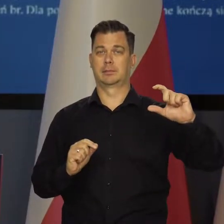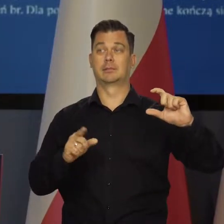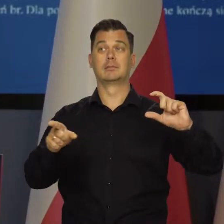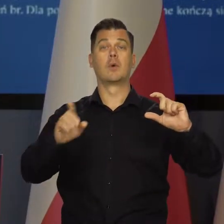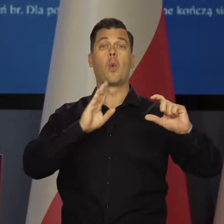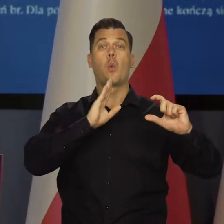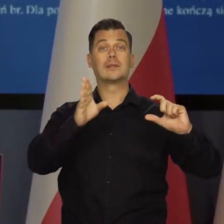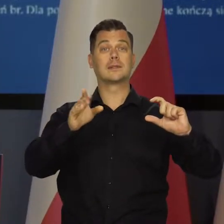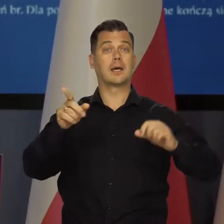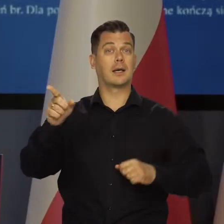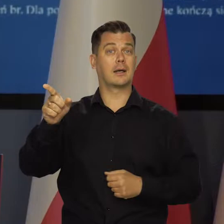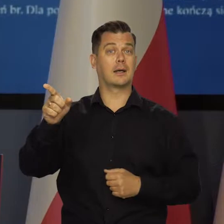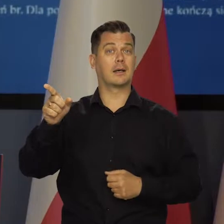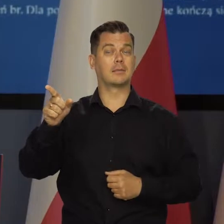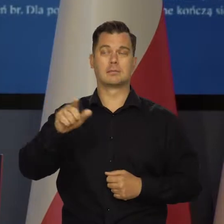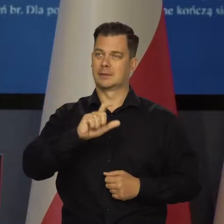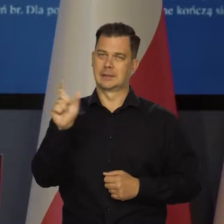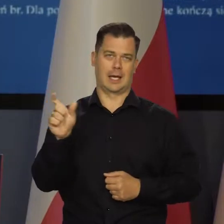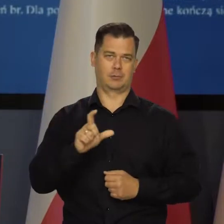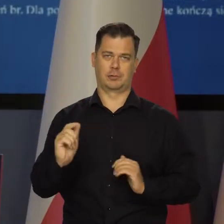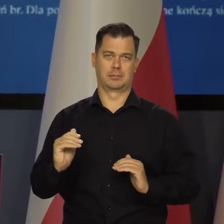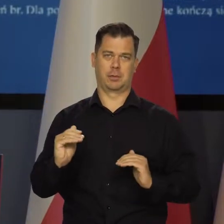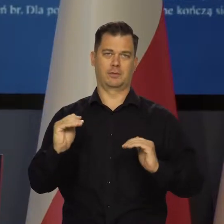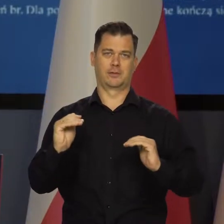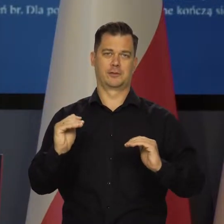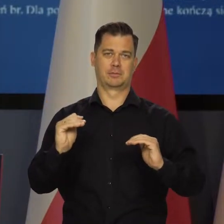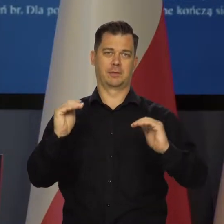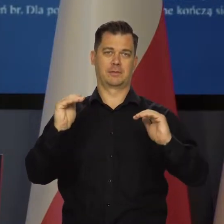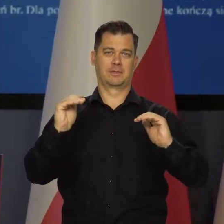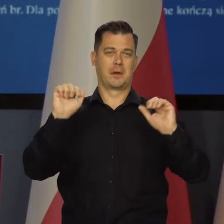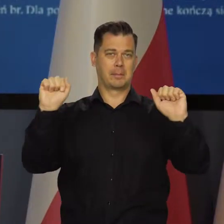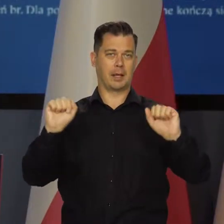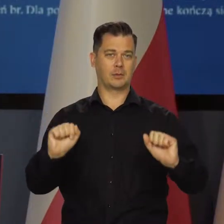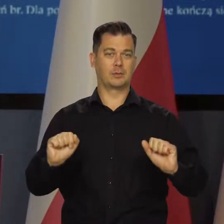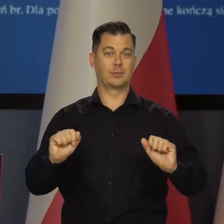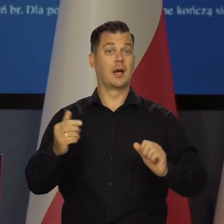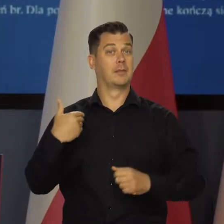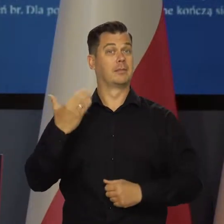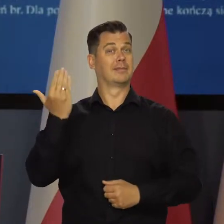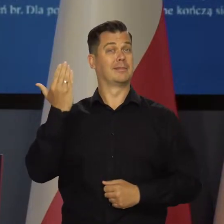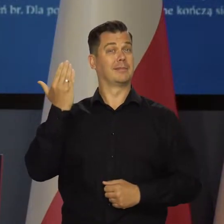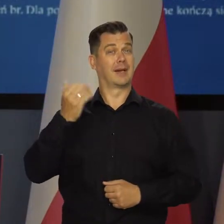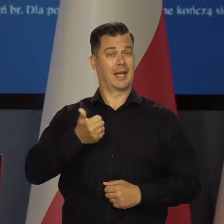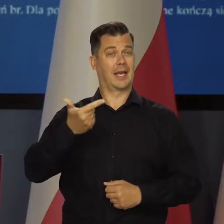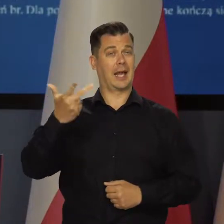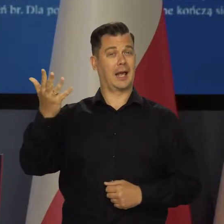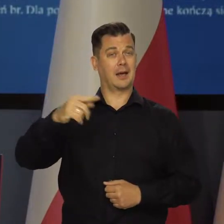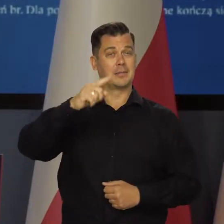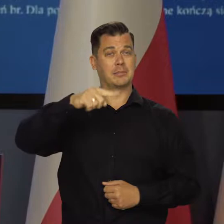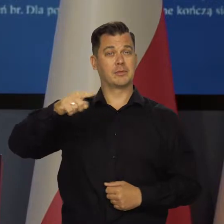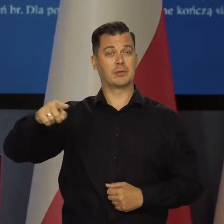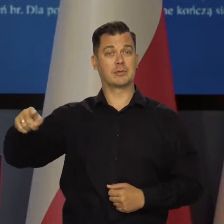Rezerwa Federalna w Stanach Zjednoczonych sukcesywnie podwyższa stopy procentowe, a w ostatnich miesiącach do grona tych banków